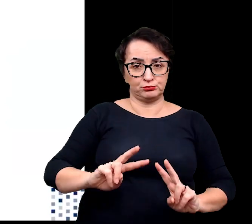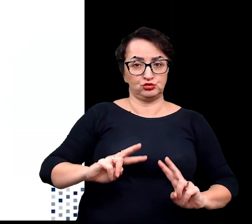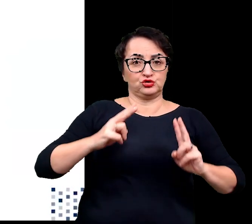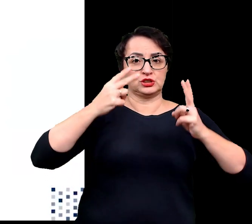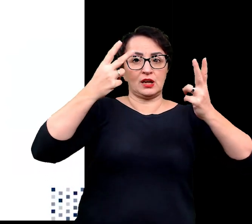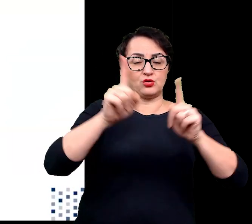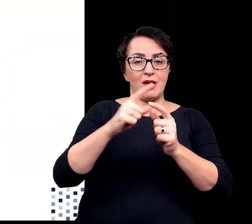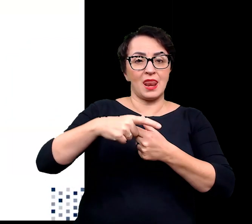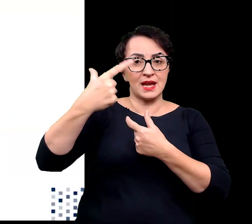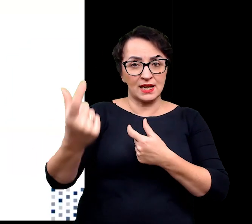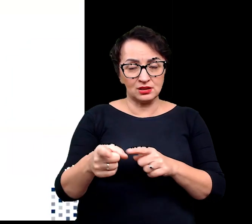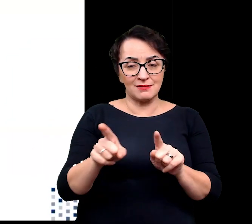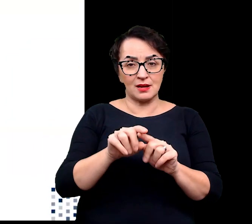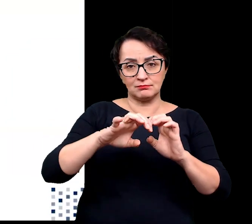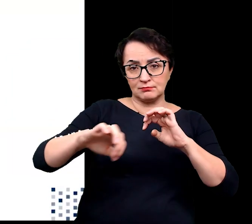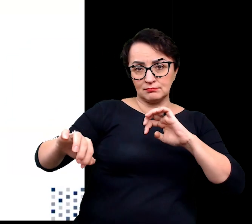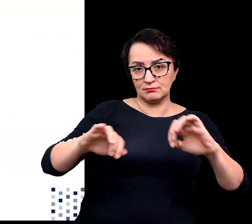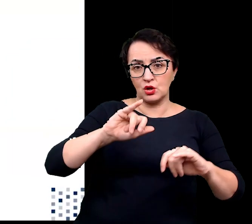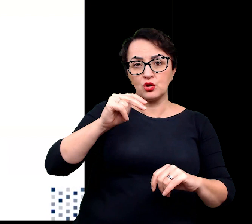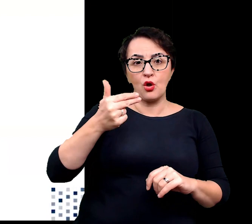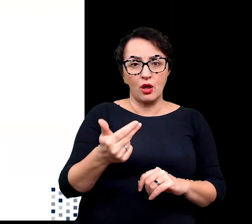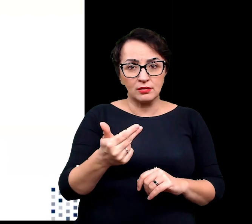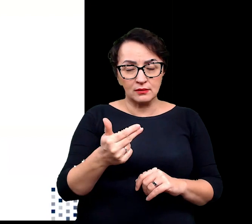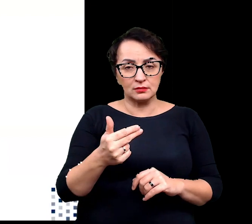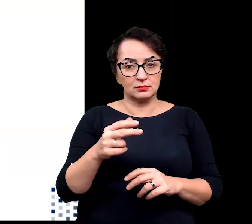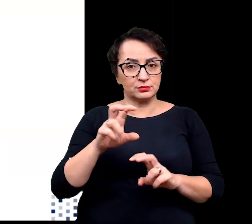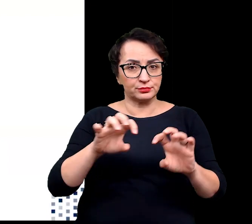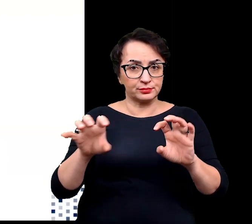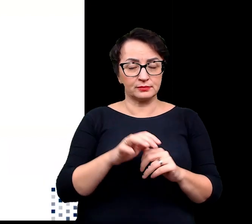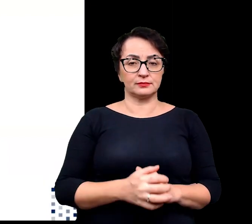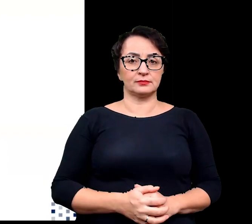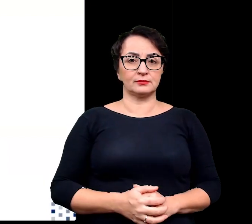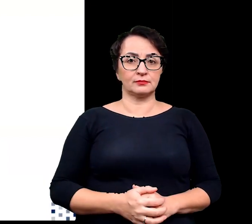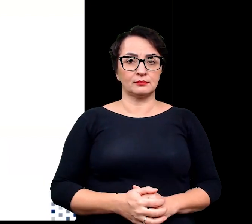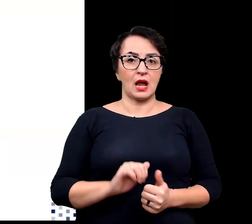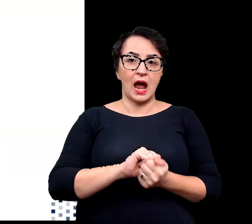selektywne gromadzenie jonów w wakłonii lub ich usuwanie